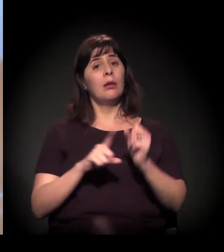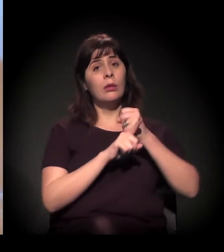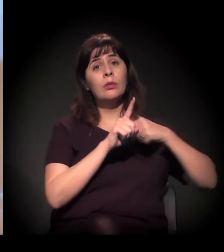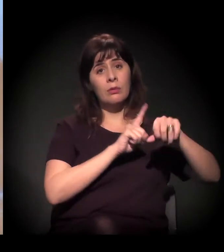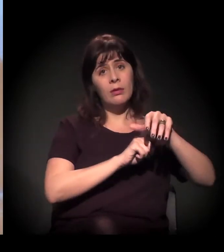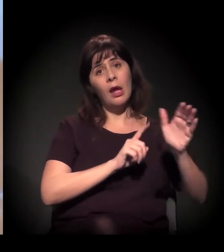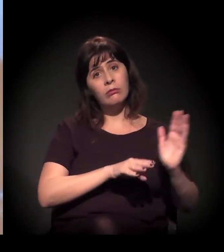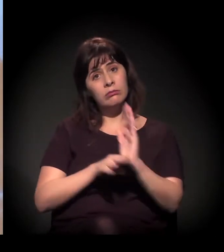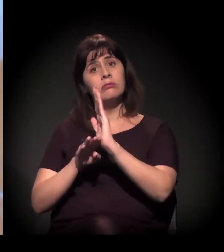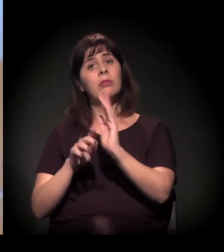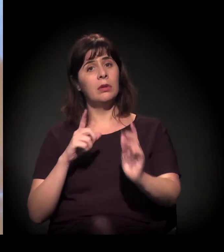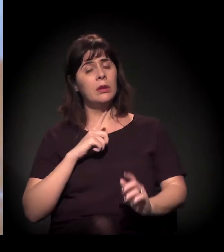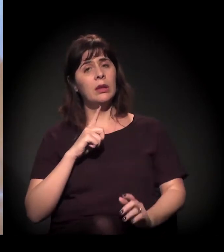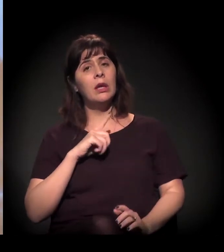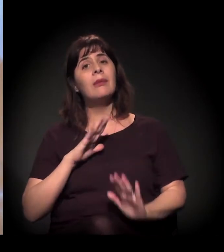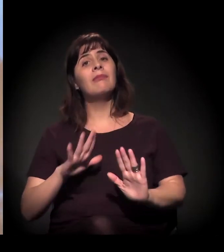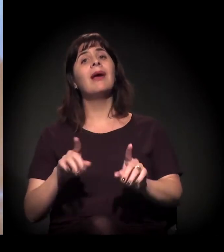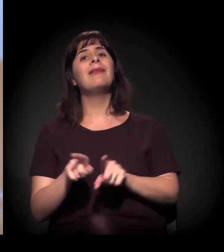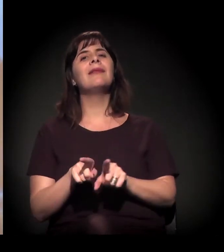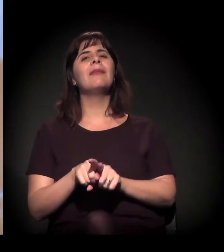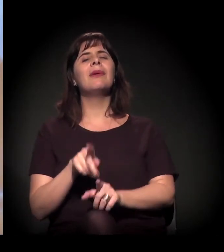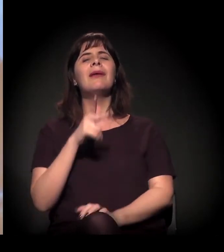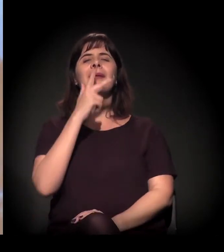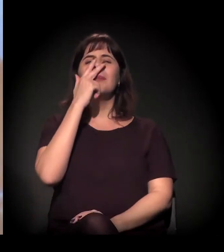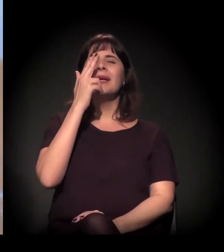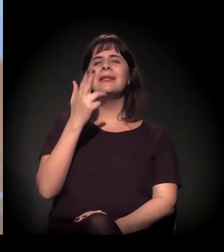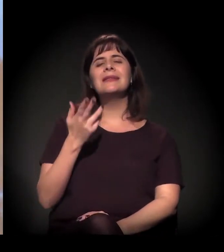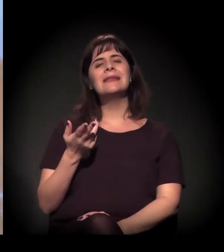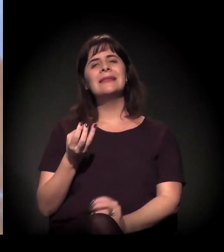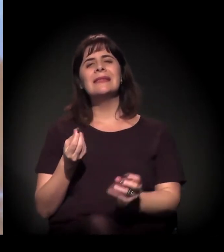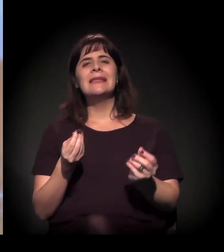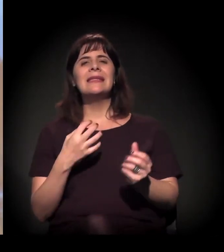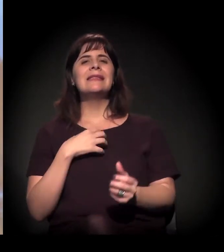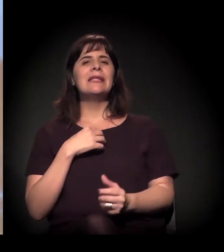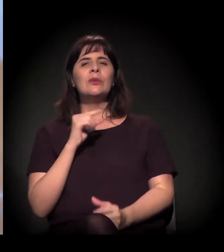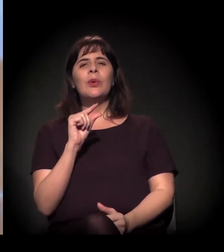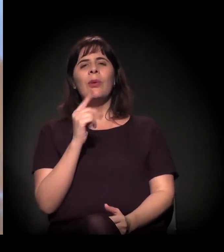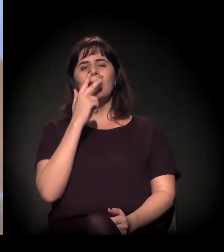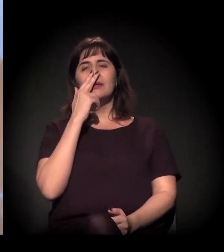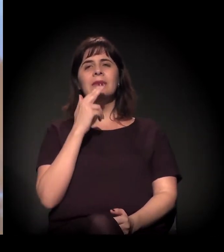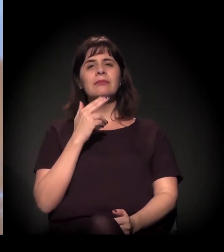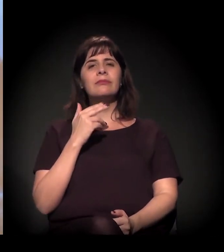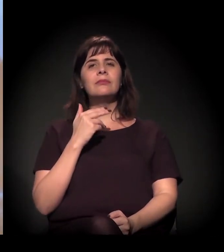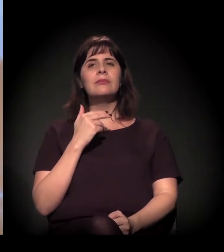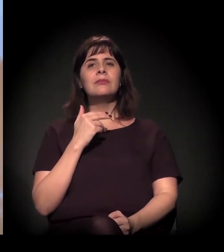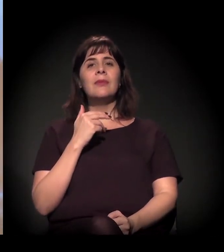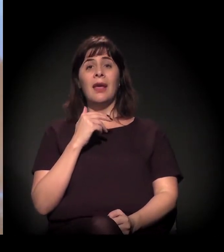a gente sente também um pouco de anestesia. Porque, depois da operação de maio,